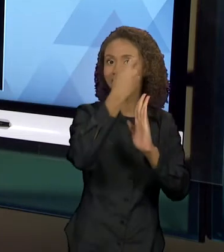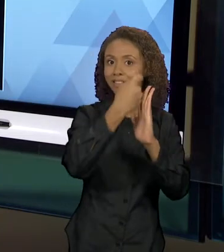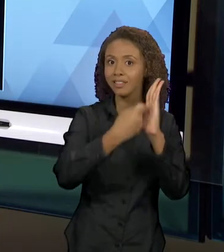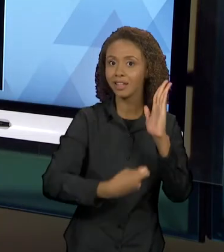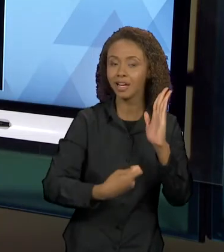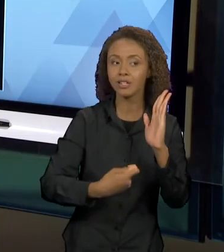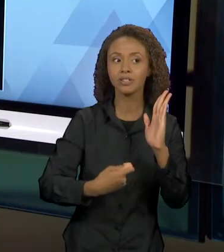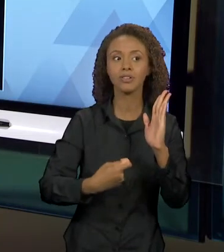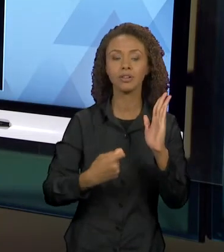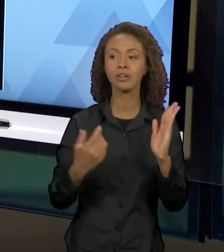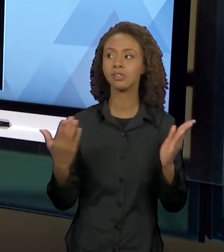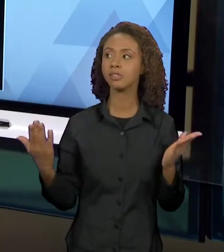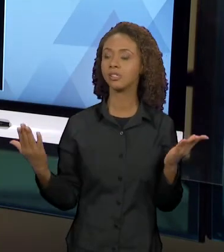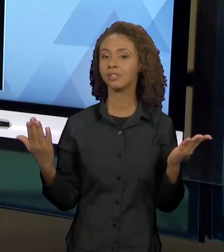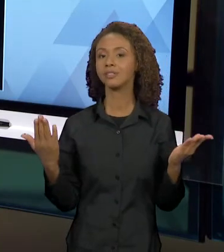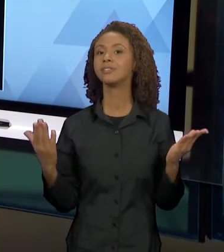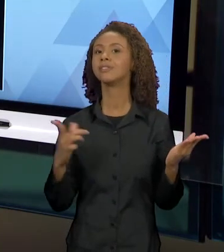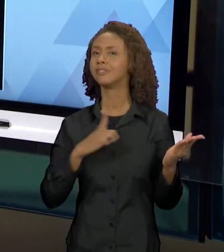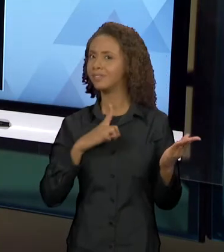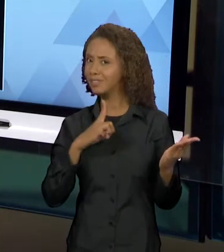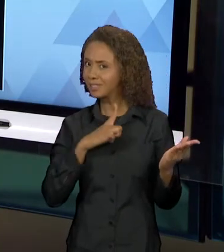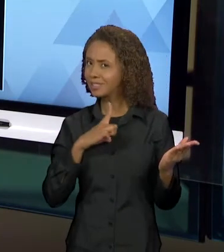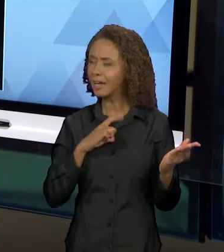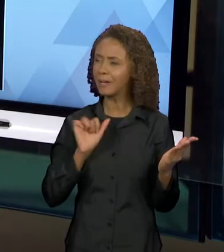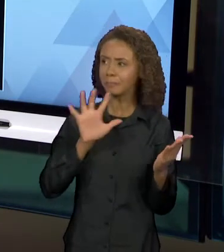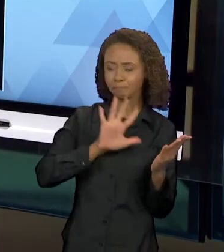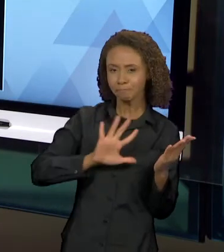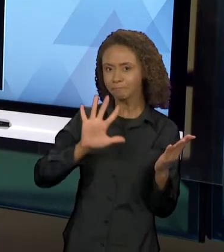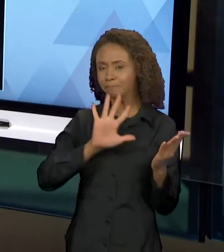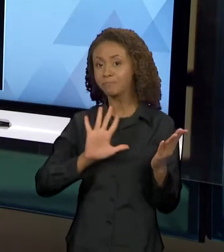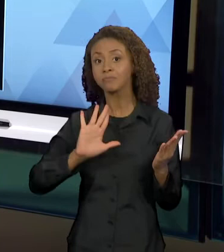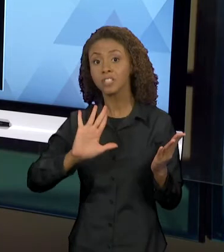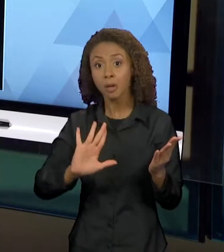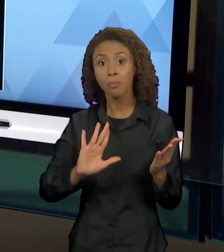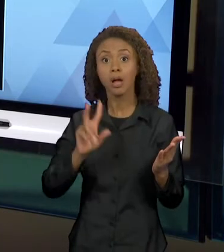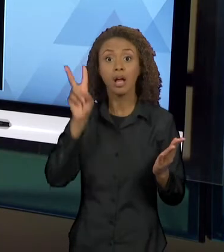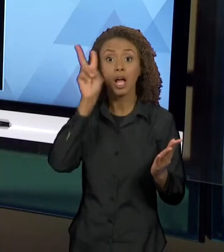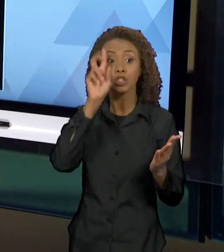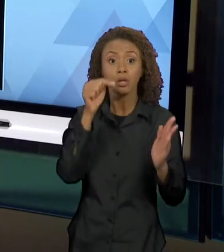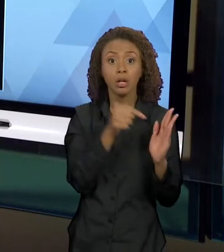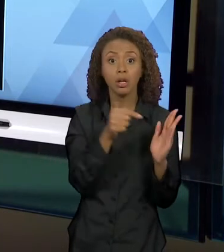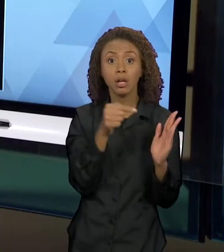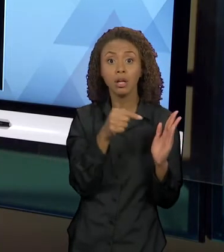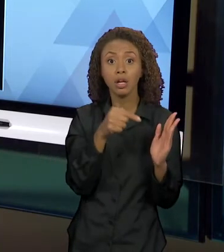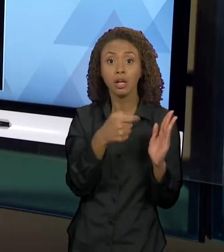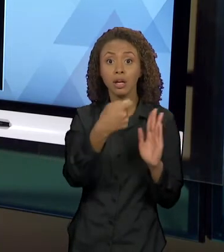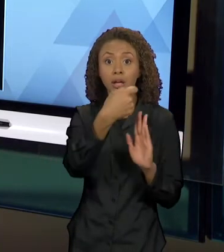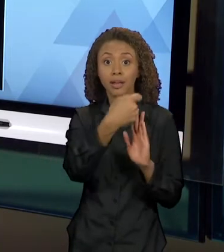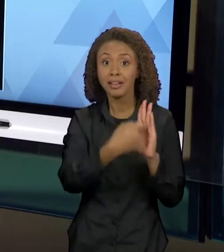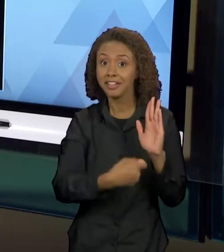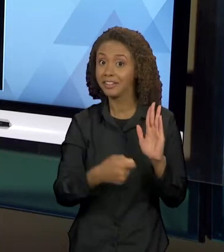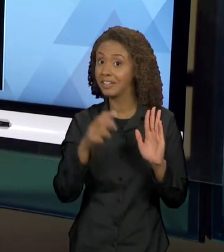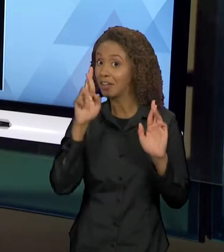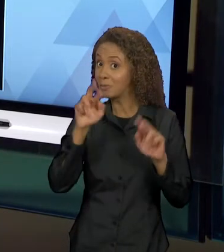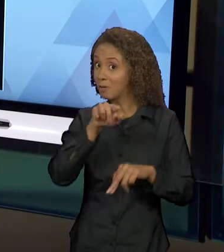CHAPEUZINHO VERMELHO, SÓ QUE NO DESENVOLVER DESSA NARRATIVA, QUE EU ESPERO QUE VOCÊS REALMENTE